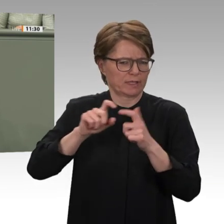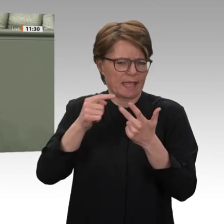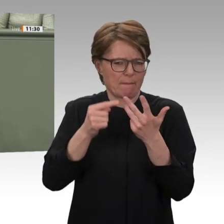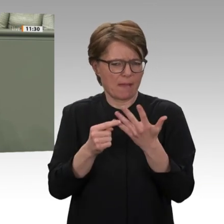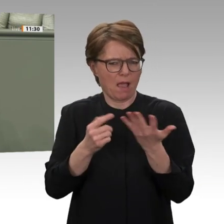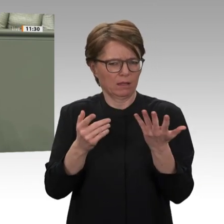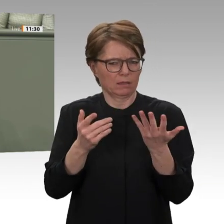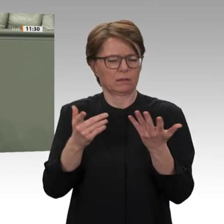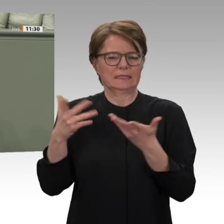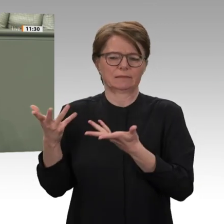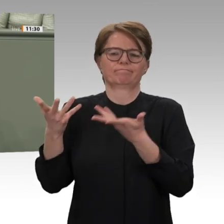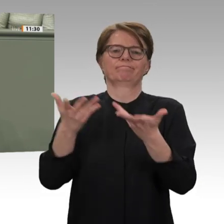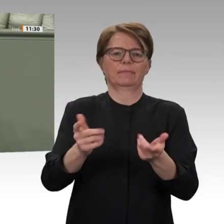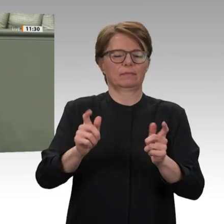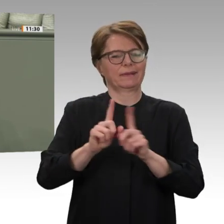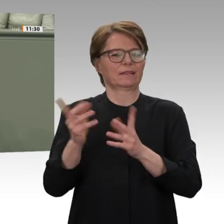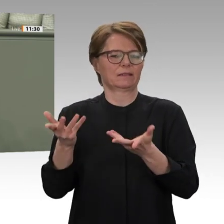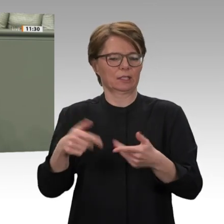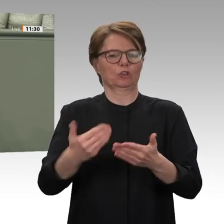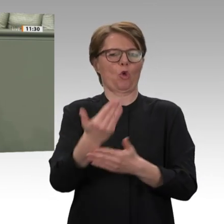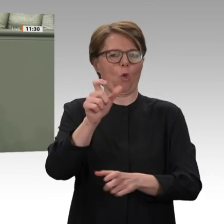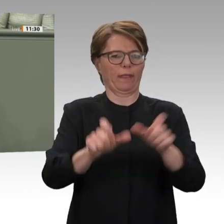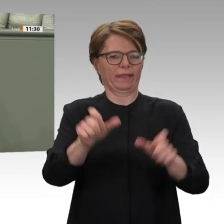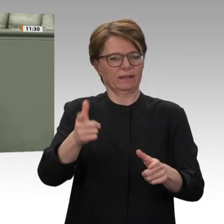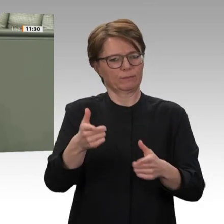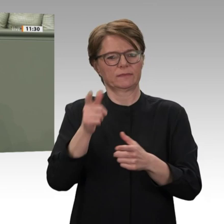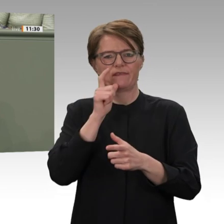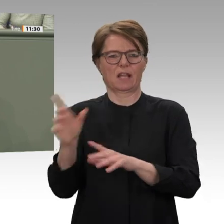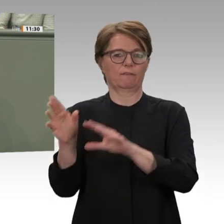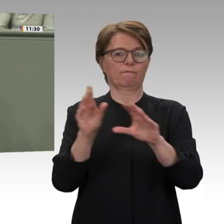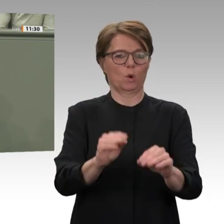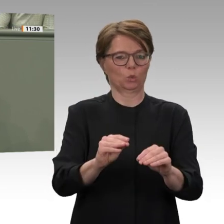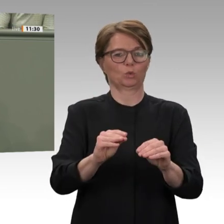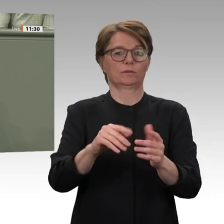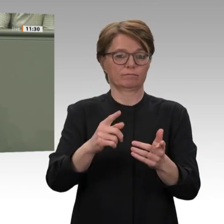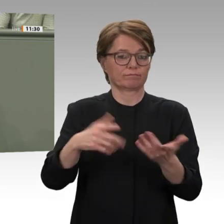vor Ort. Liebe Kolleginnen und Kollegen, Frieden im Sudan und die Wiederbelebung